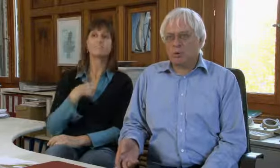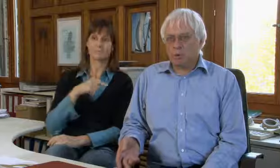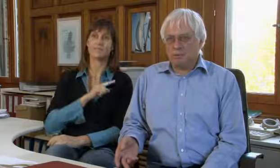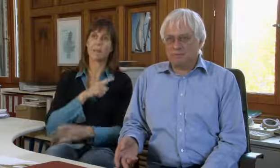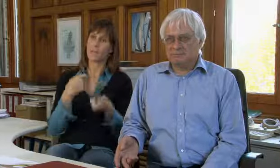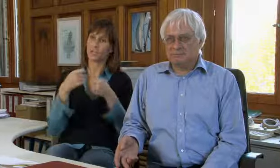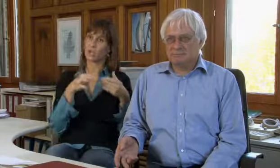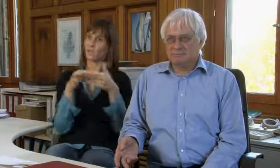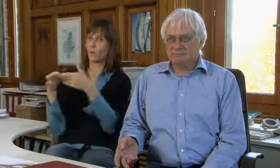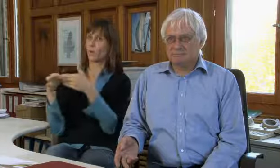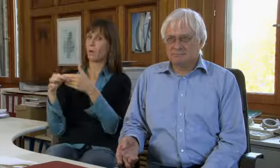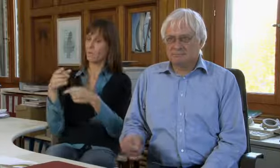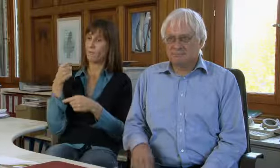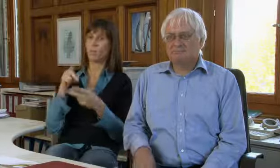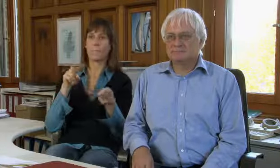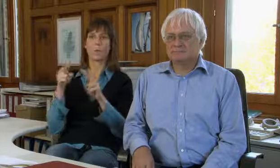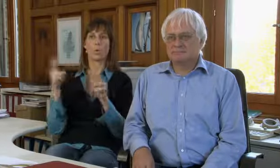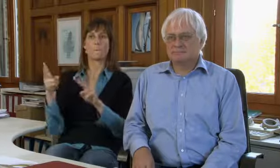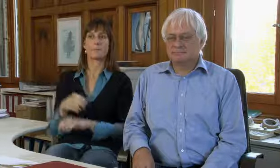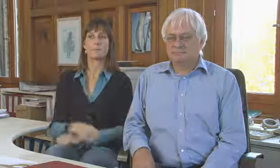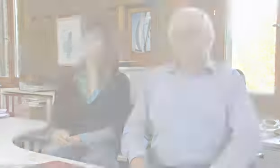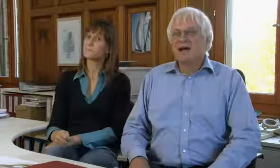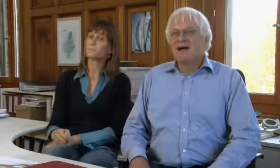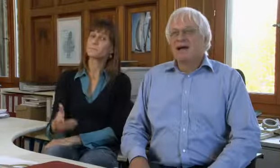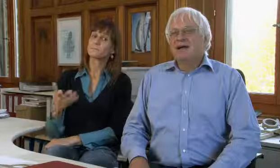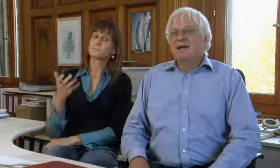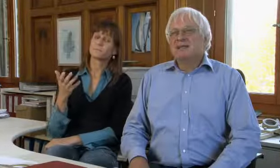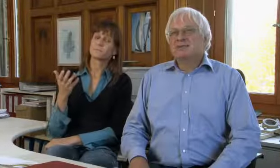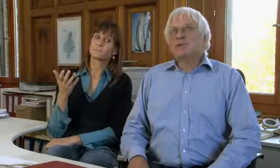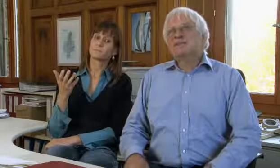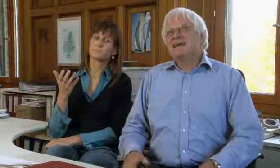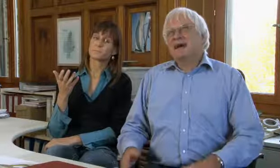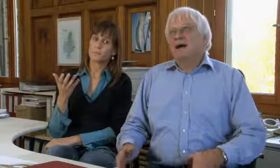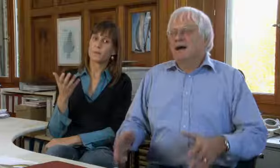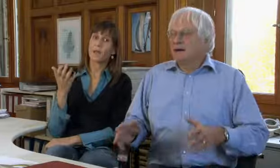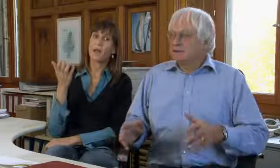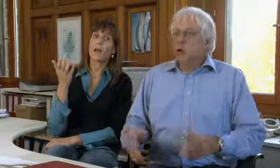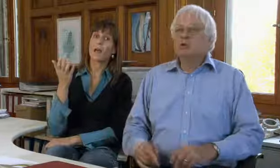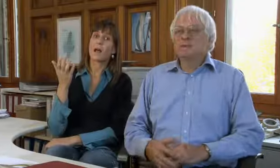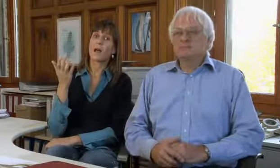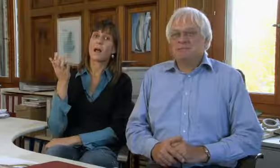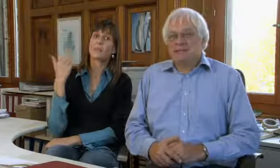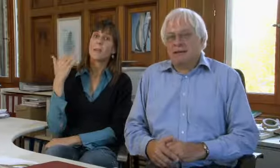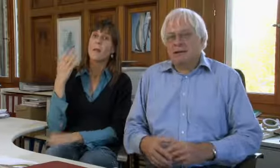bin ich selber Geschäftsführer der procom.